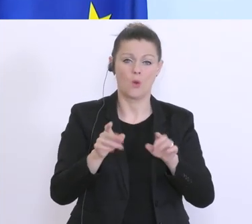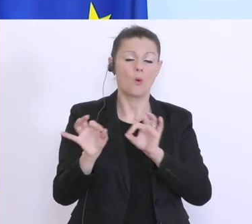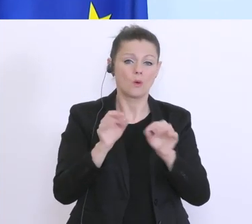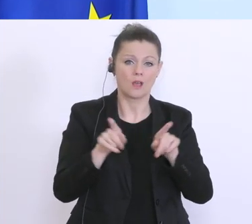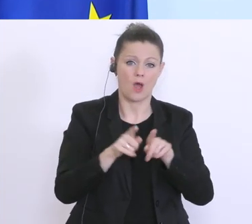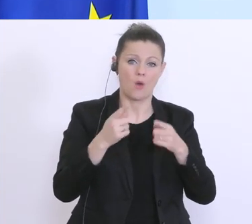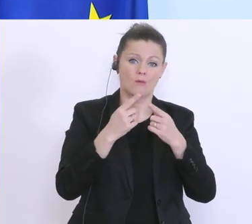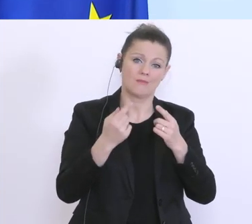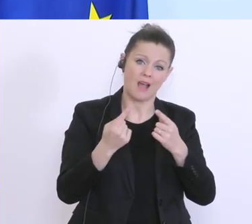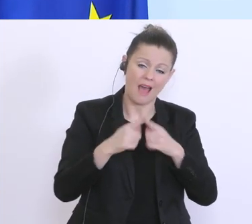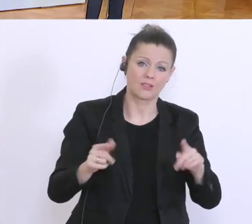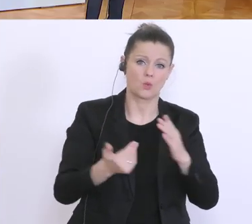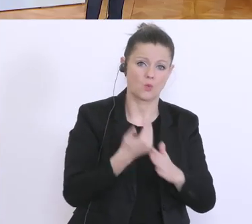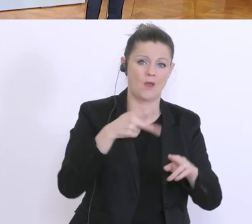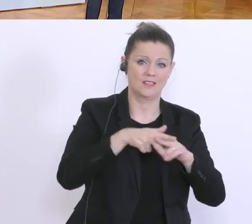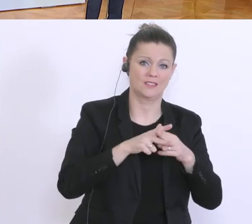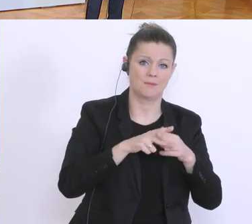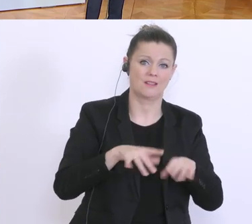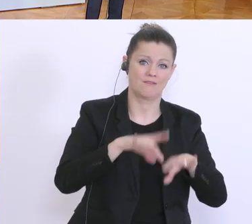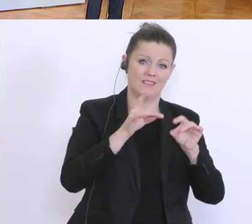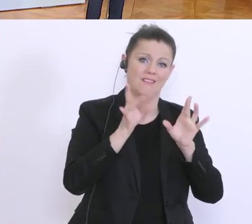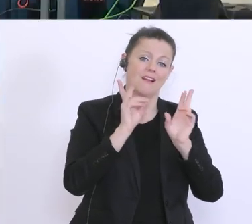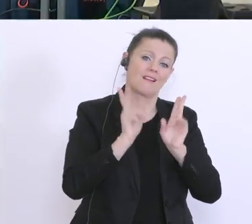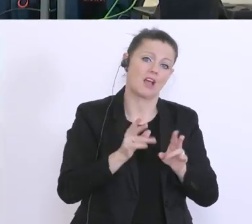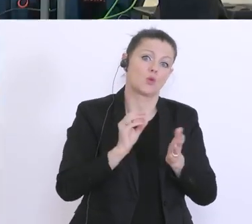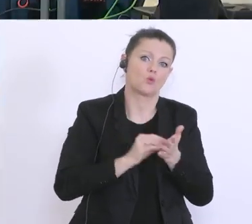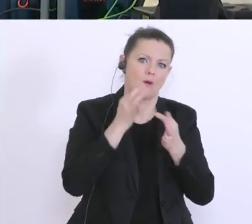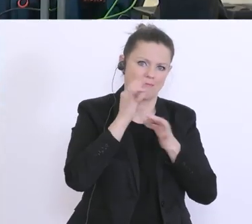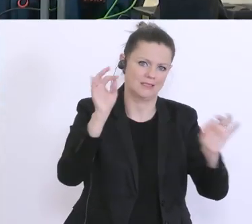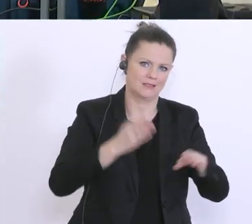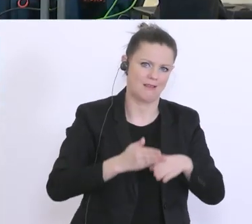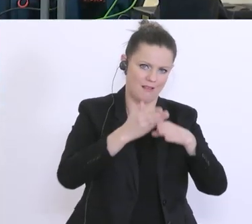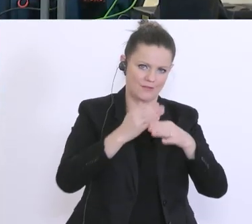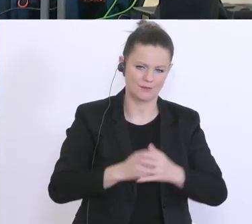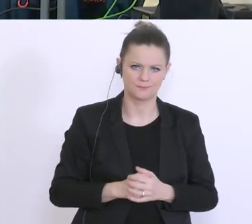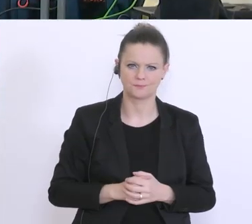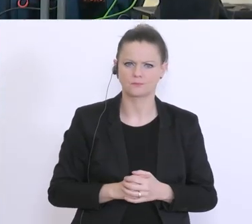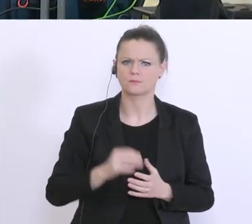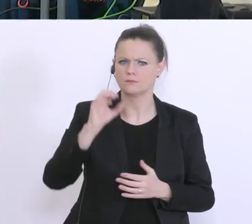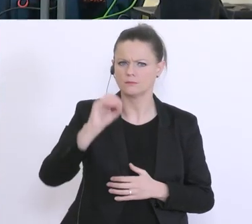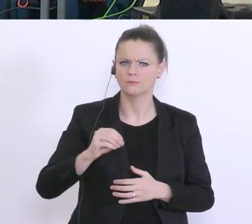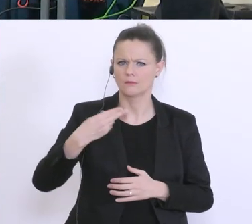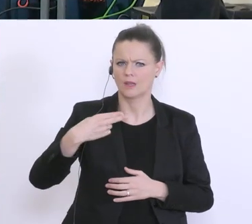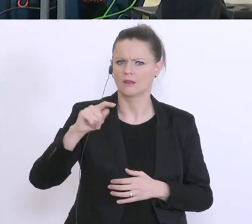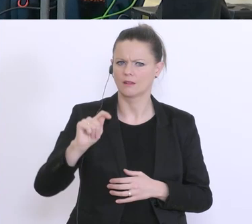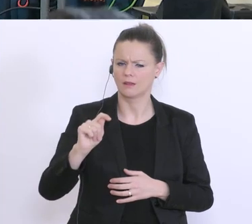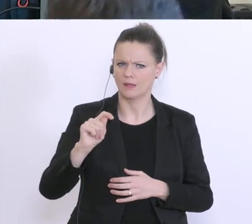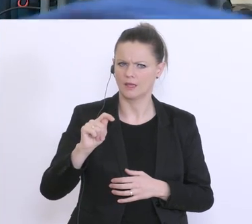Ich habe eine inhaltliche Frage: Sie haben gesagt über die ÖHD 625 Milliarden Euro Garantien.